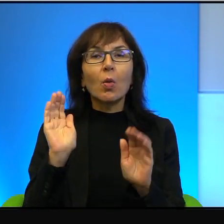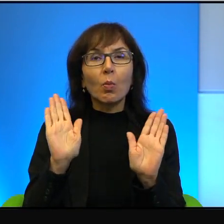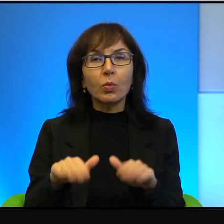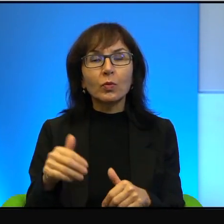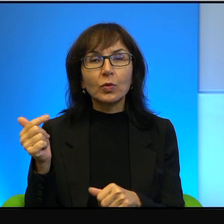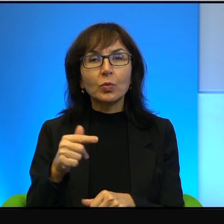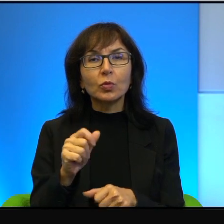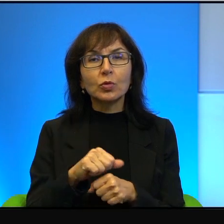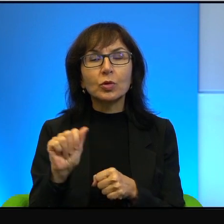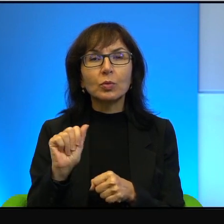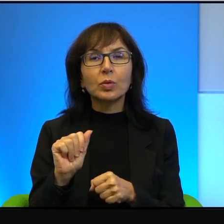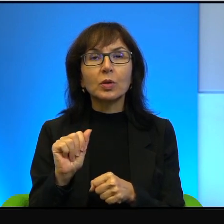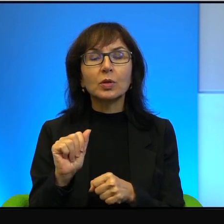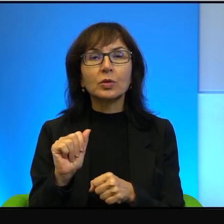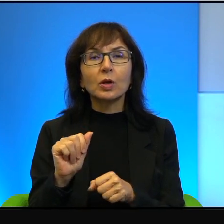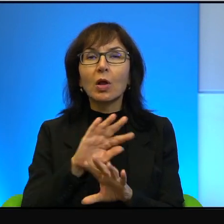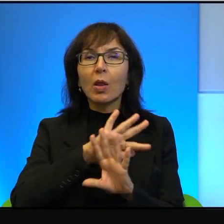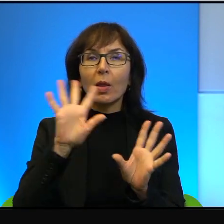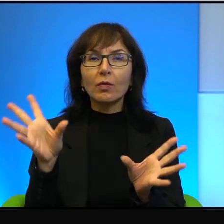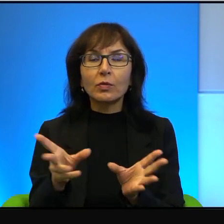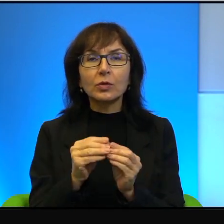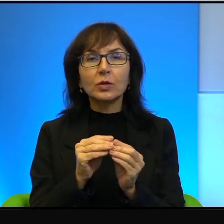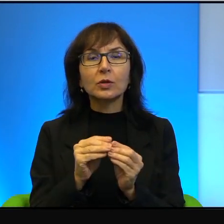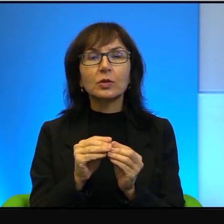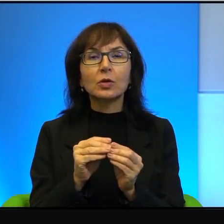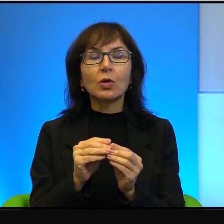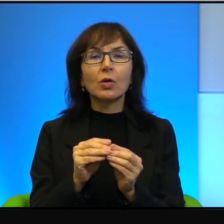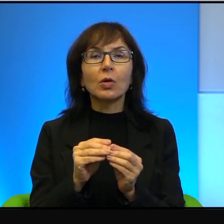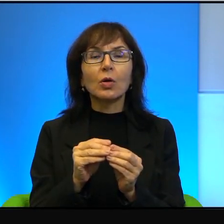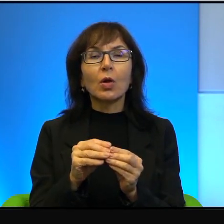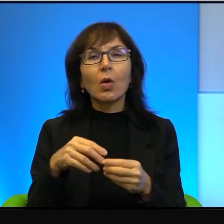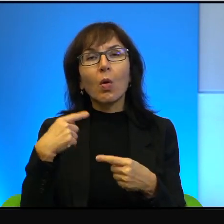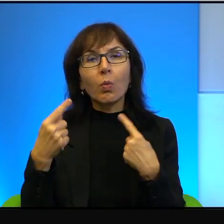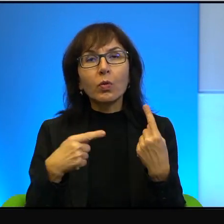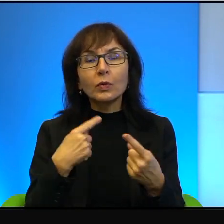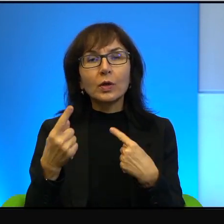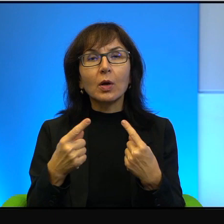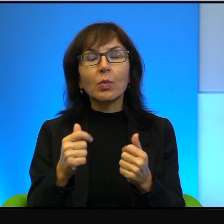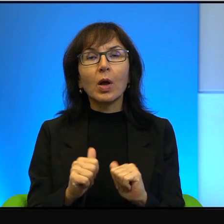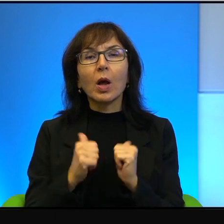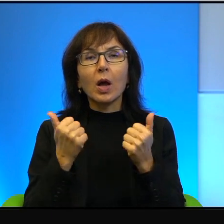no niemalże na wszystko. No opowiadano mi o tym, że żeby przekroczyć granicę,